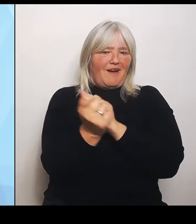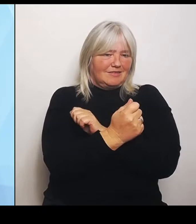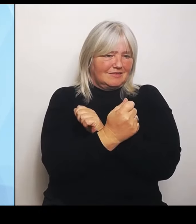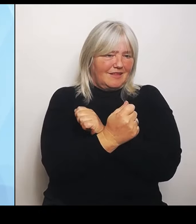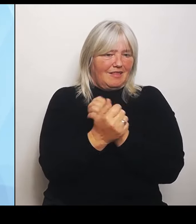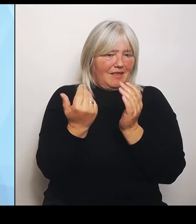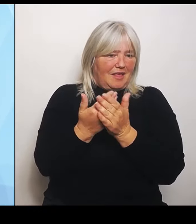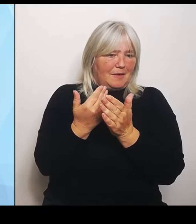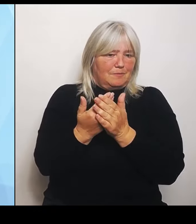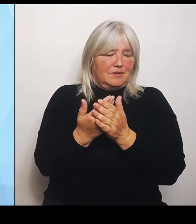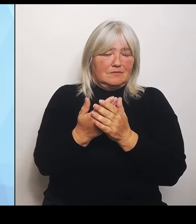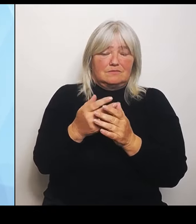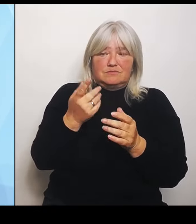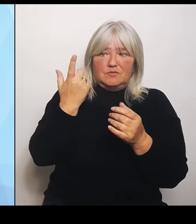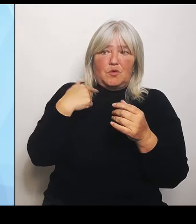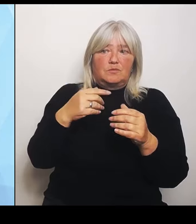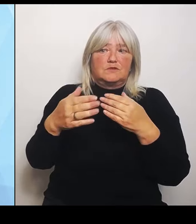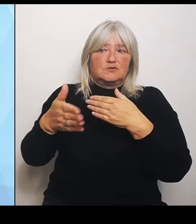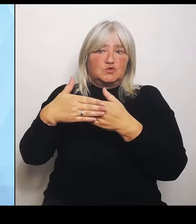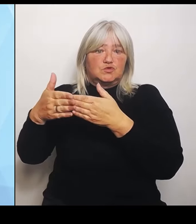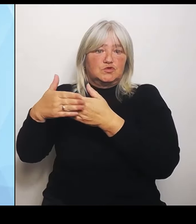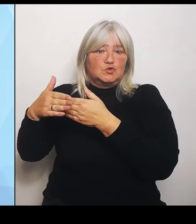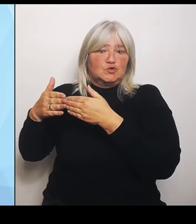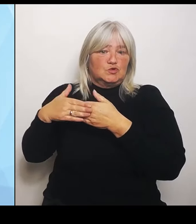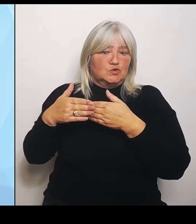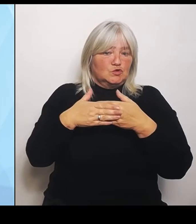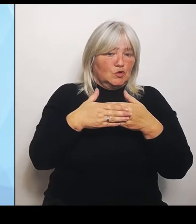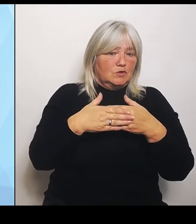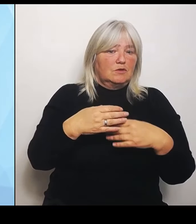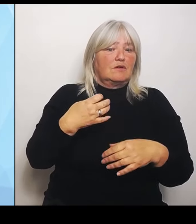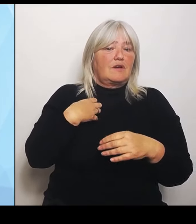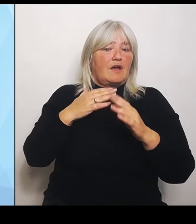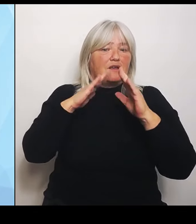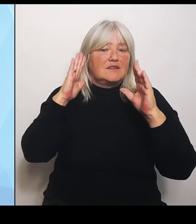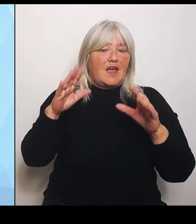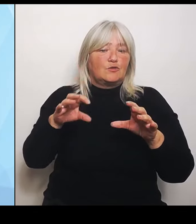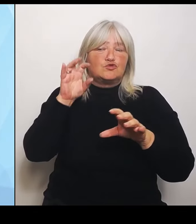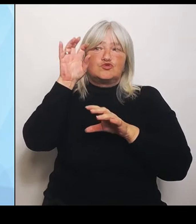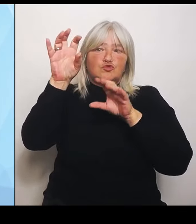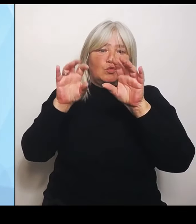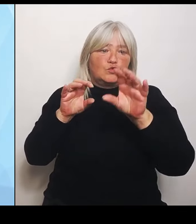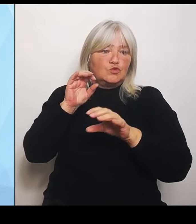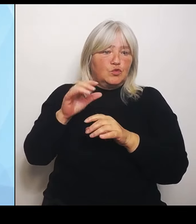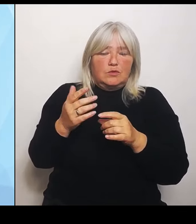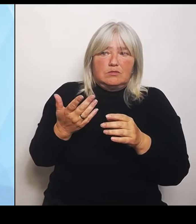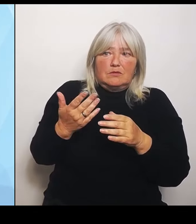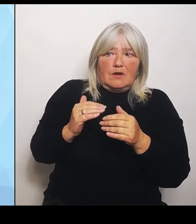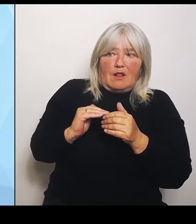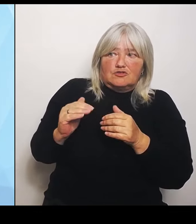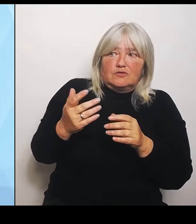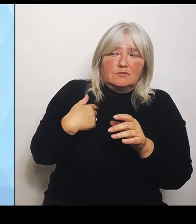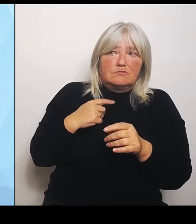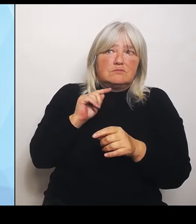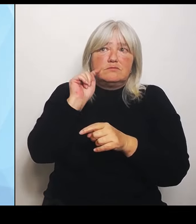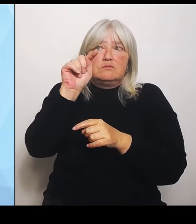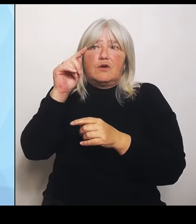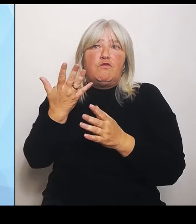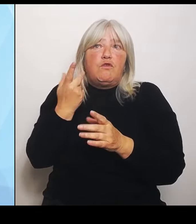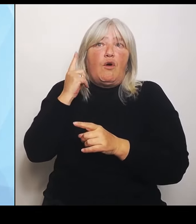Landschaft nicht mehr zur Verfügung stehen. Dazu kommt der Reformdruck, unter dem gerade die Krankenhäuser natürlich immens stehen.